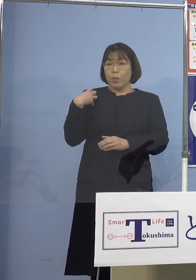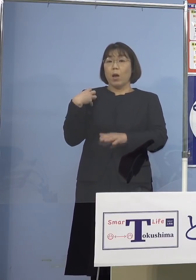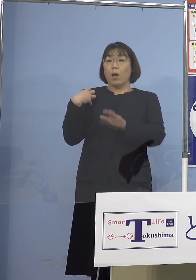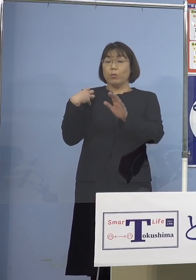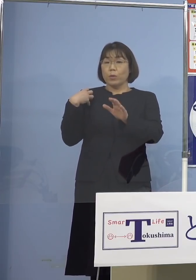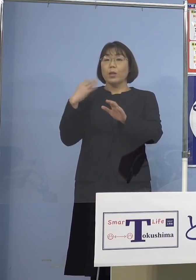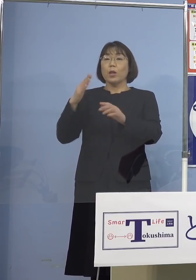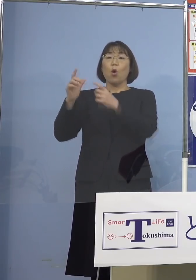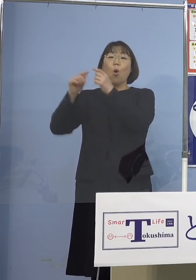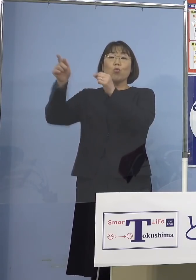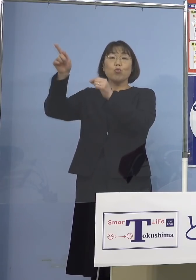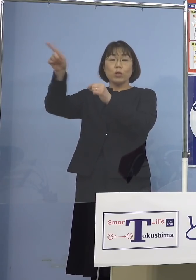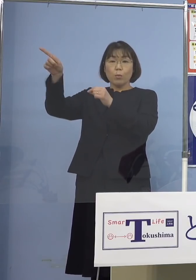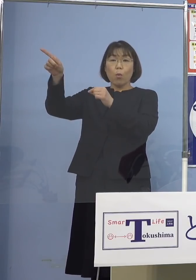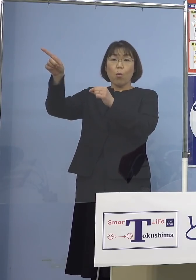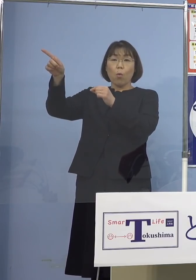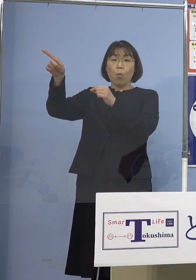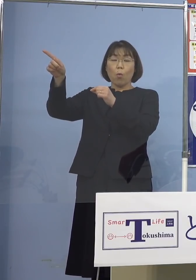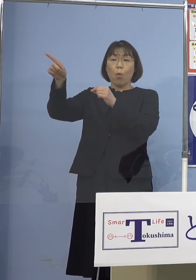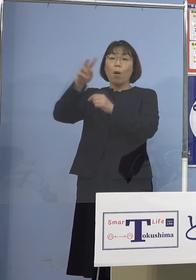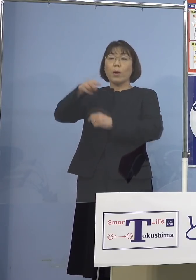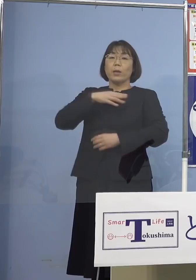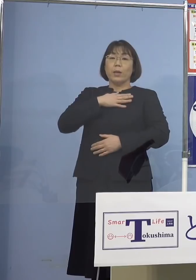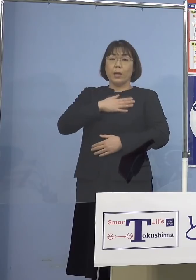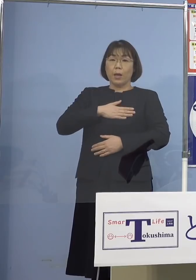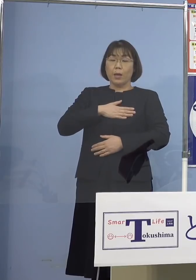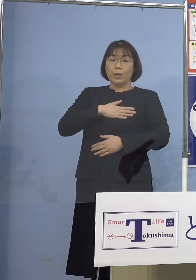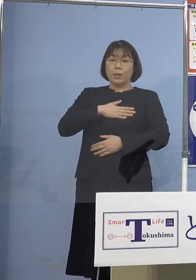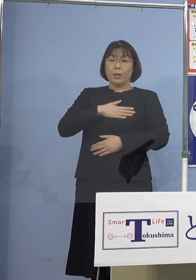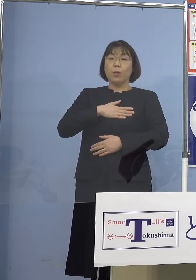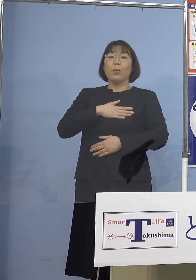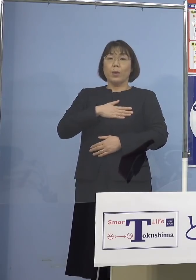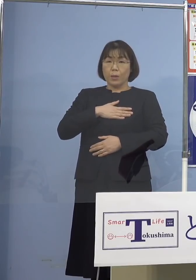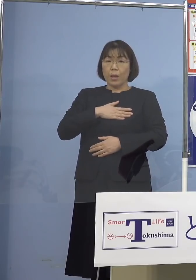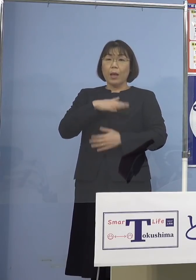国も理解を またそうしたデータを